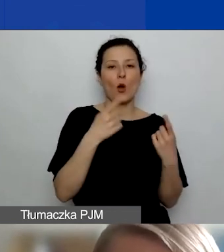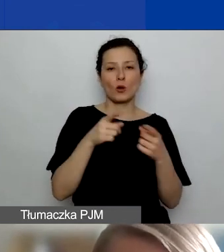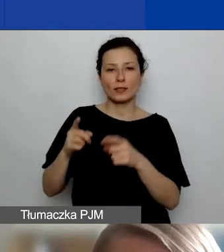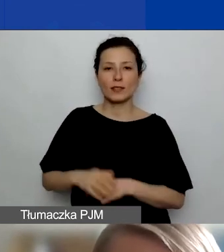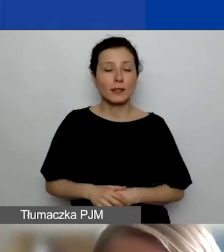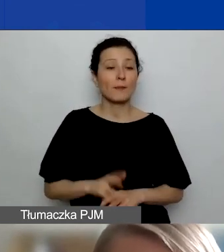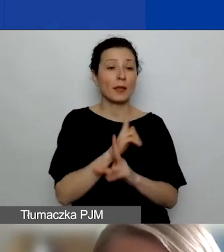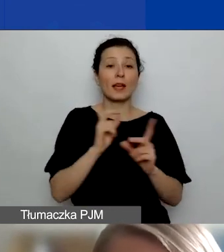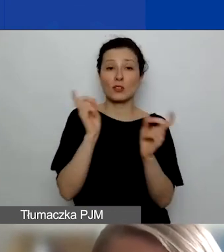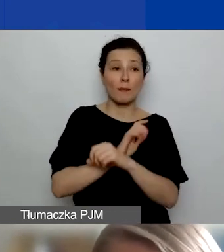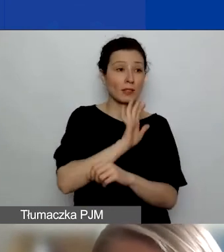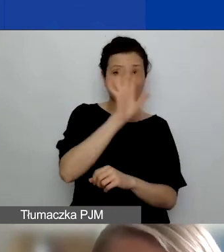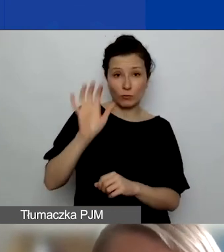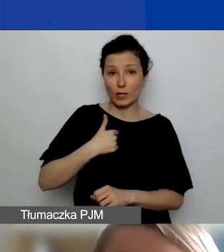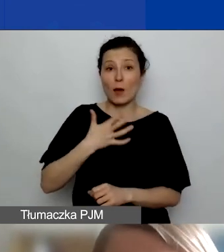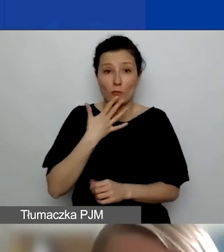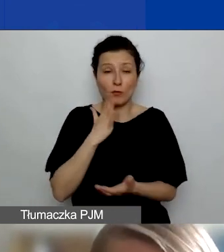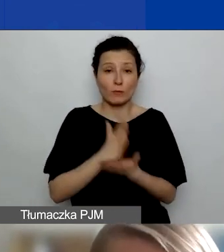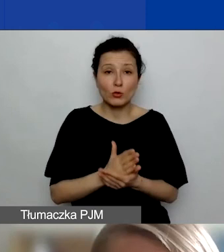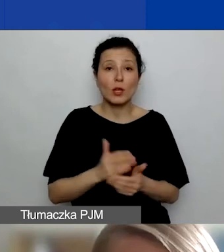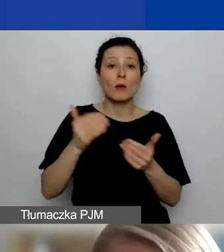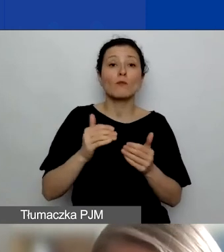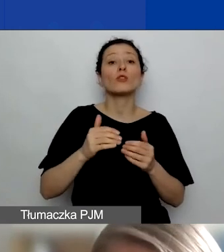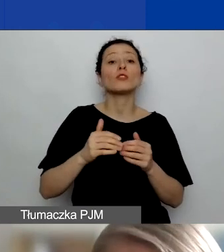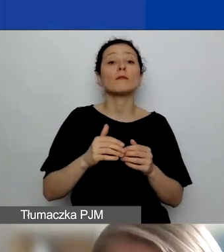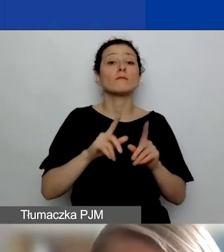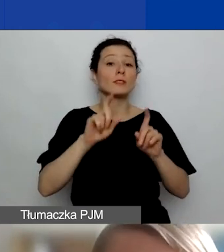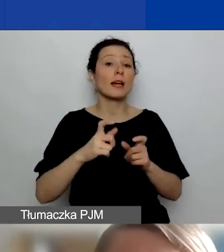możecie nawiązać partnerstwa z organizacjami pozarządowymi,